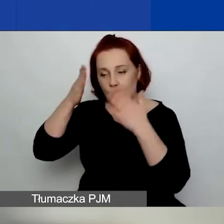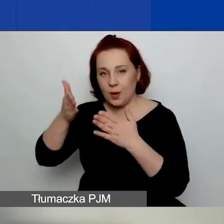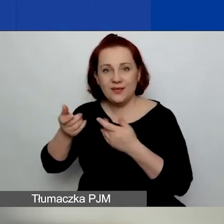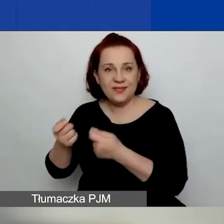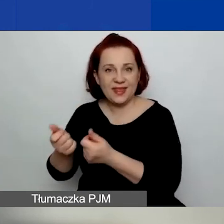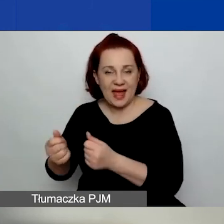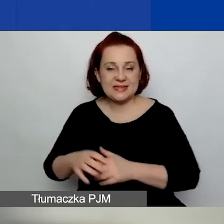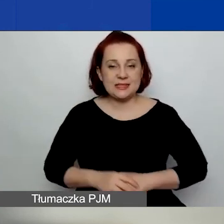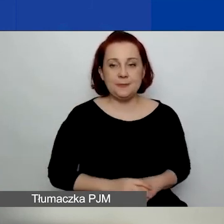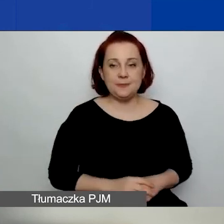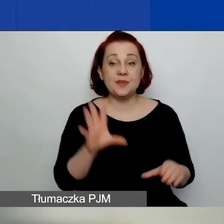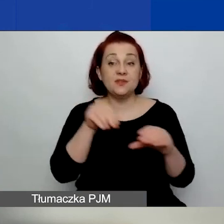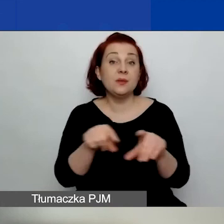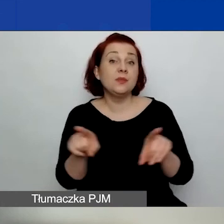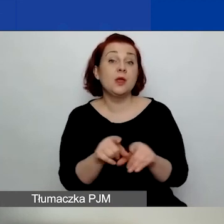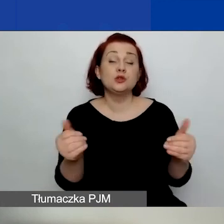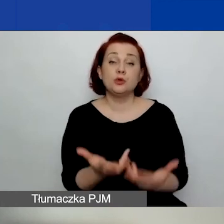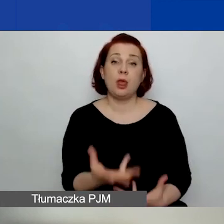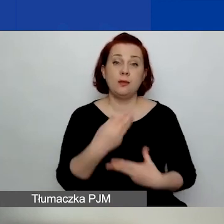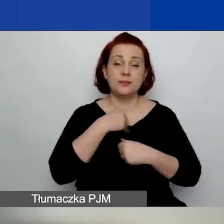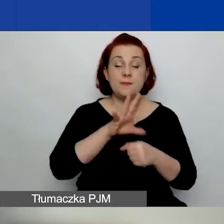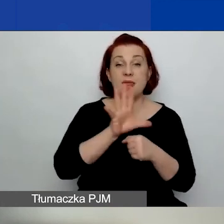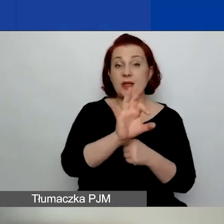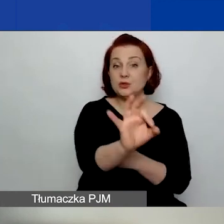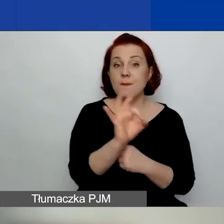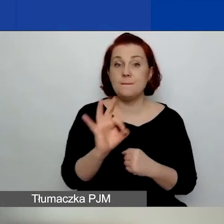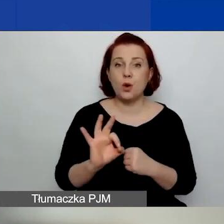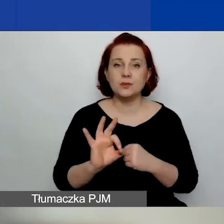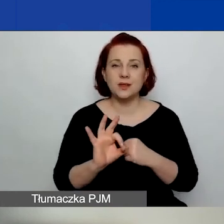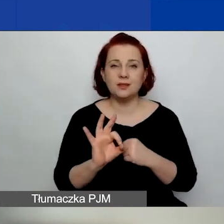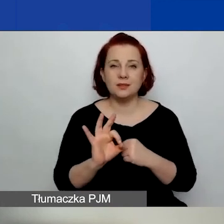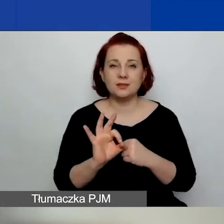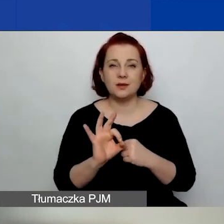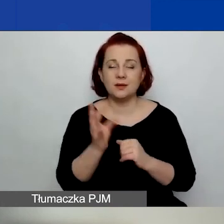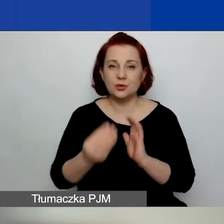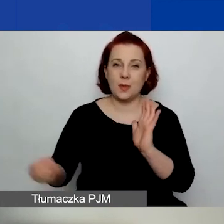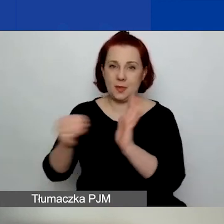Tutaj również można uzyskać 15% kwoty podstawowego grantu